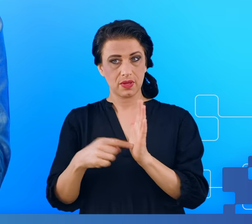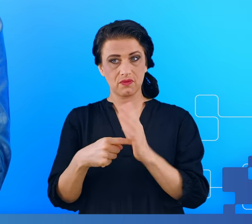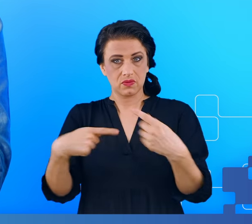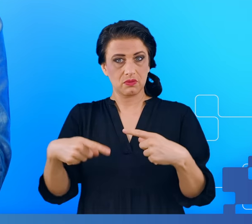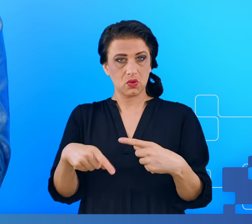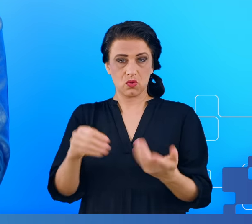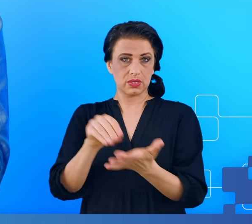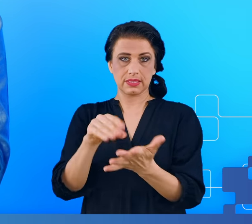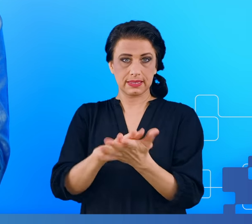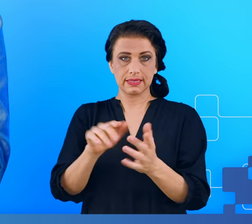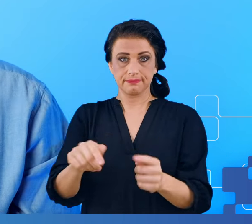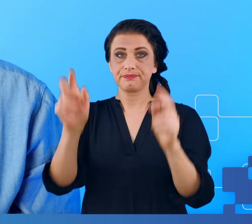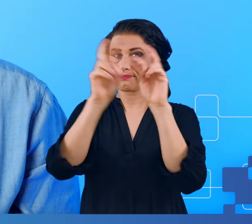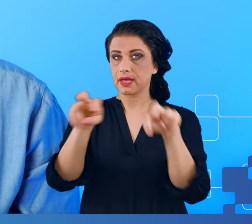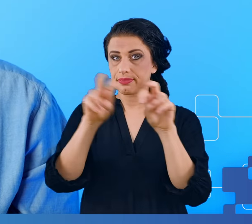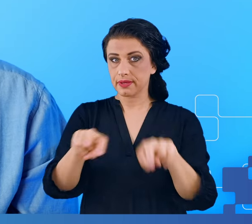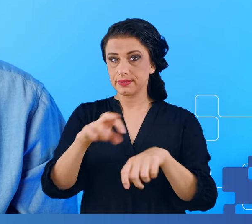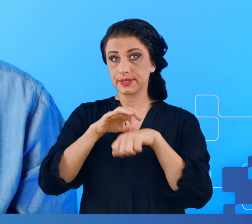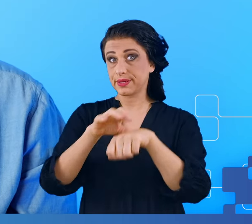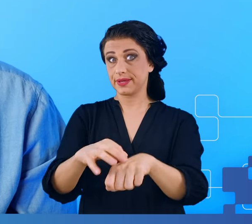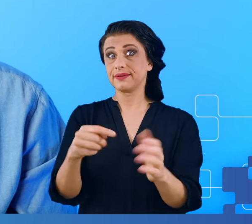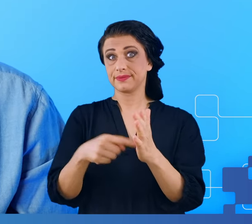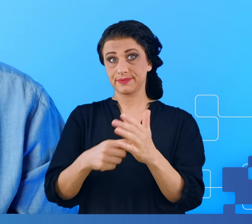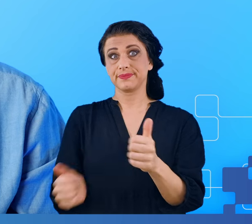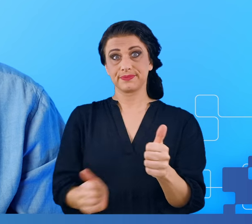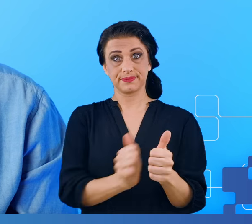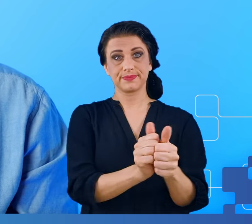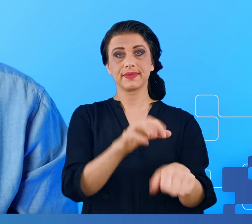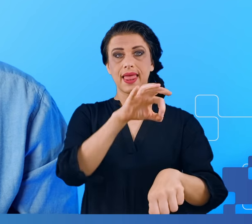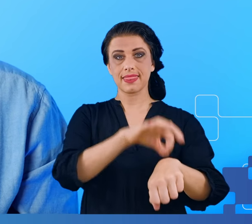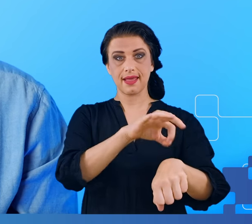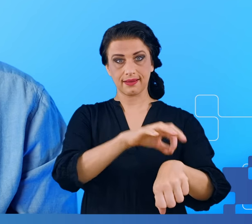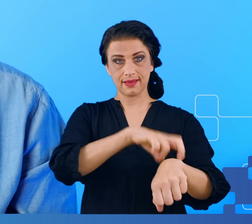Badania były prowadzone pod nadzorem lekarza, który na tym po